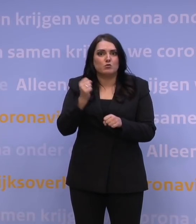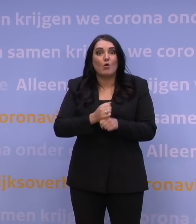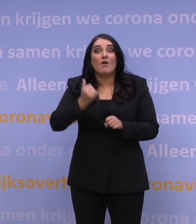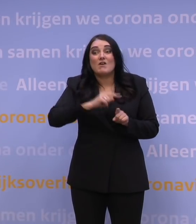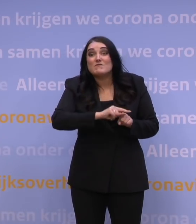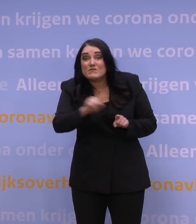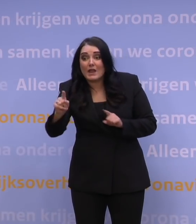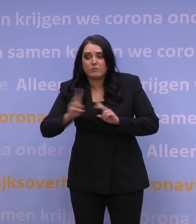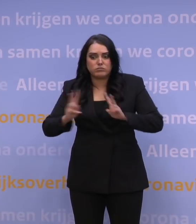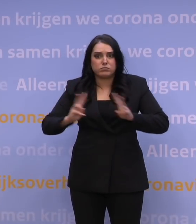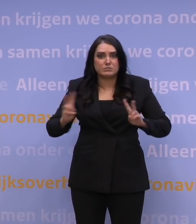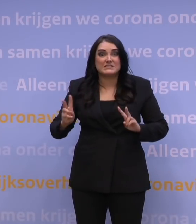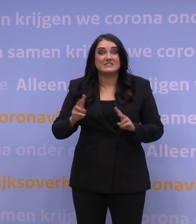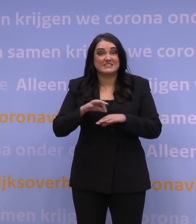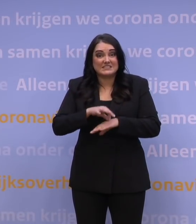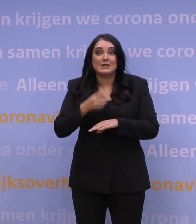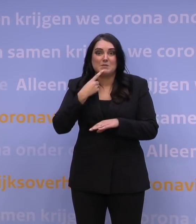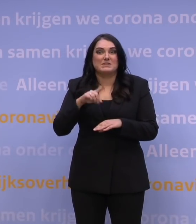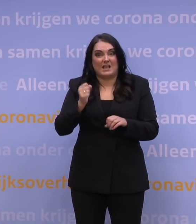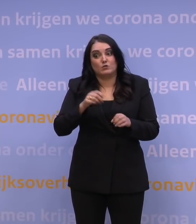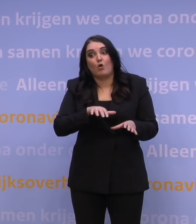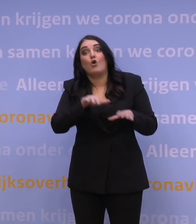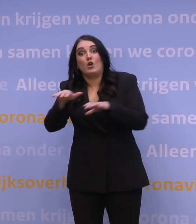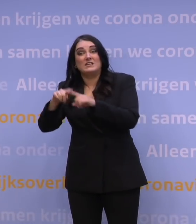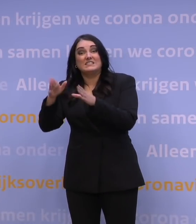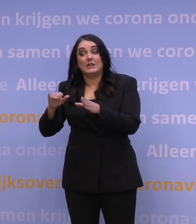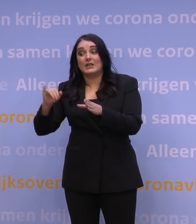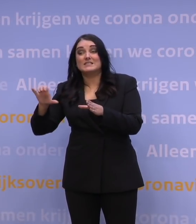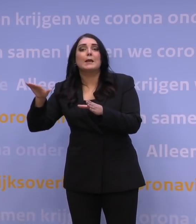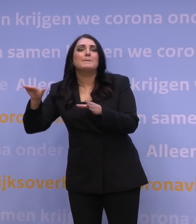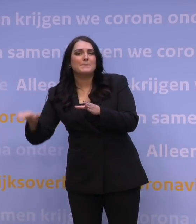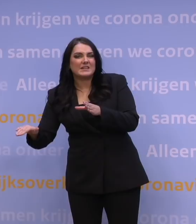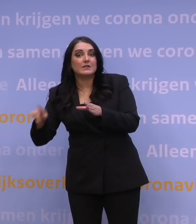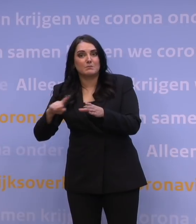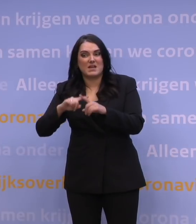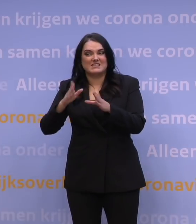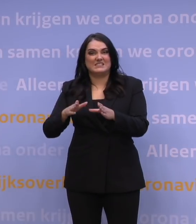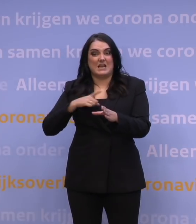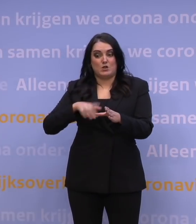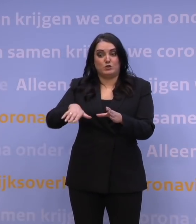En dat zal dan misschien zich wat minder op de ic's voltrekken, maar wel in de kliniek in de ziekenhuizen, maar zeker ook in de verpleeghuizen,